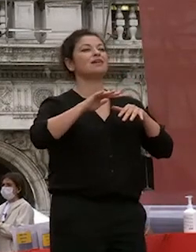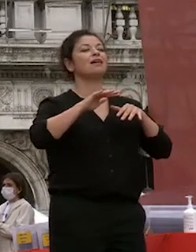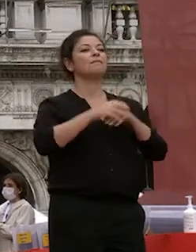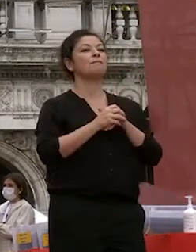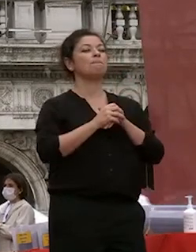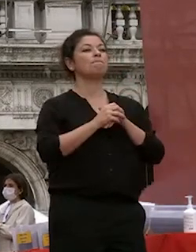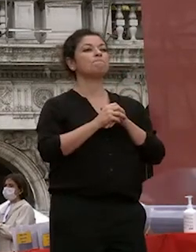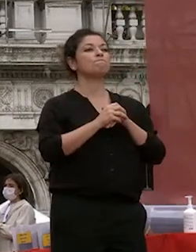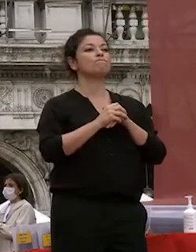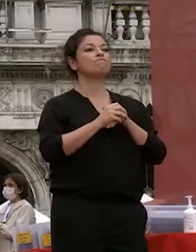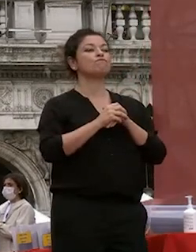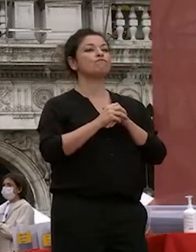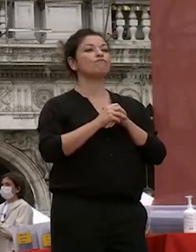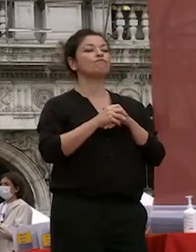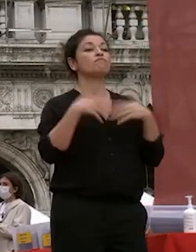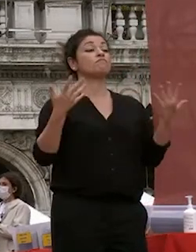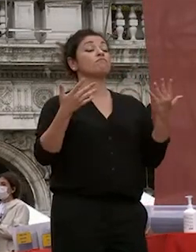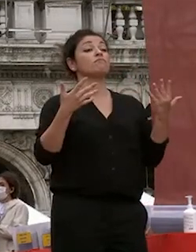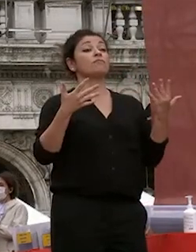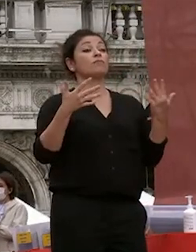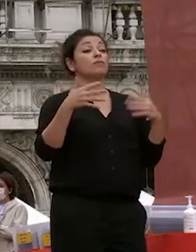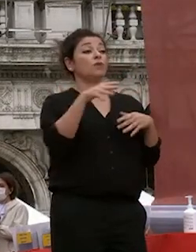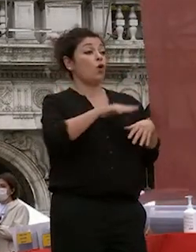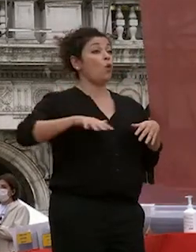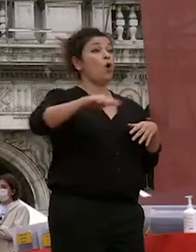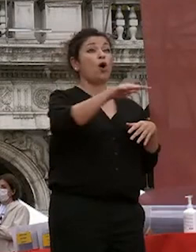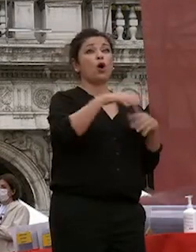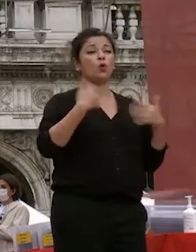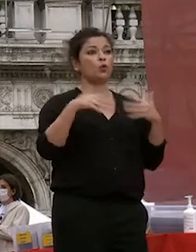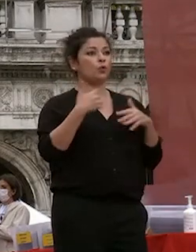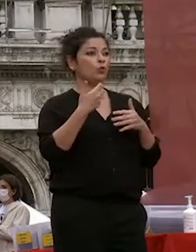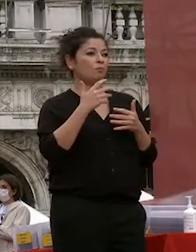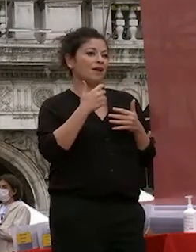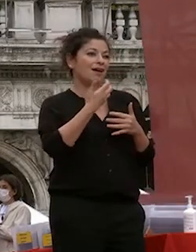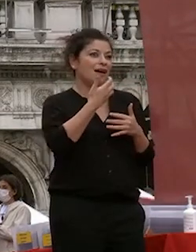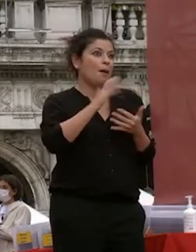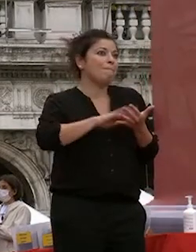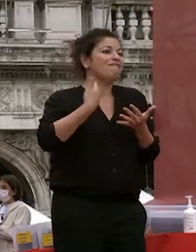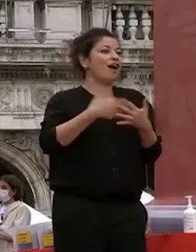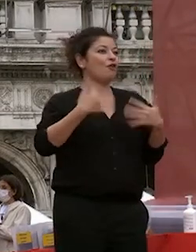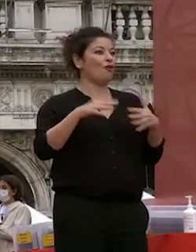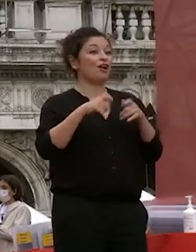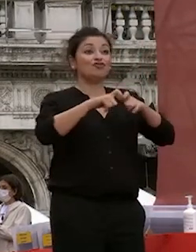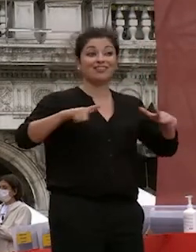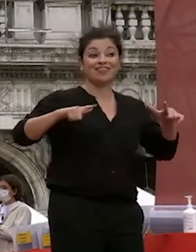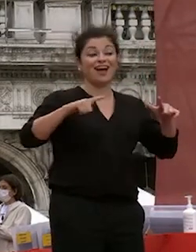siamo in un luogo molto prezioso in una città preziosa manteniamola la massima